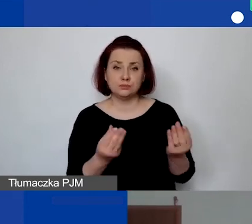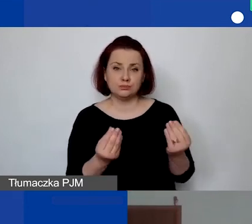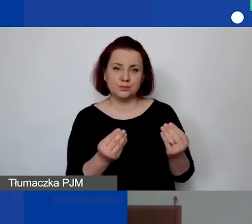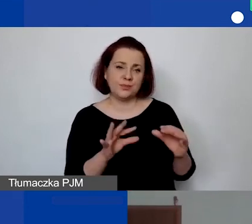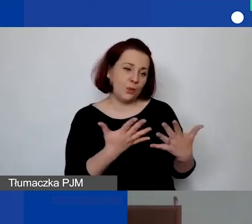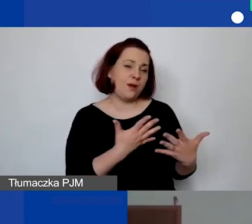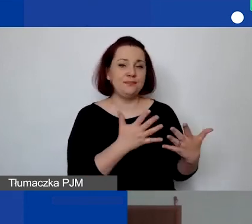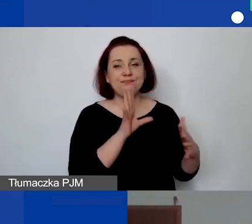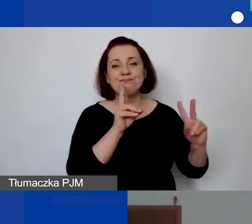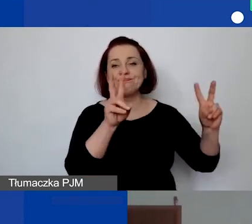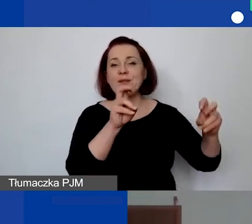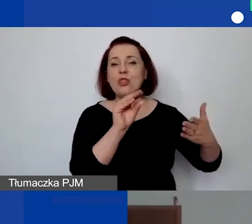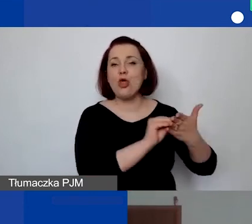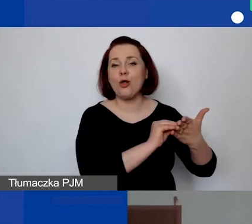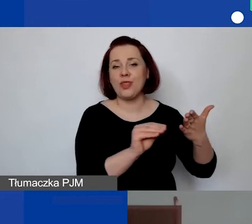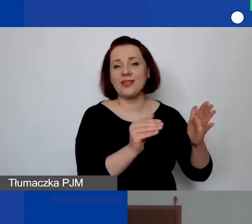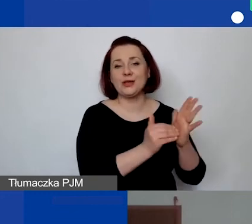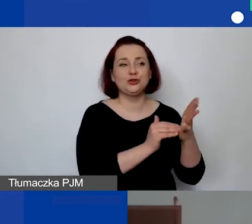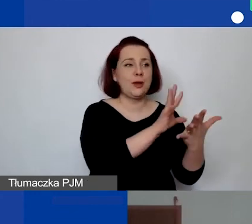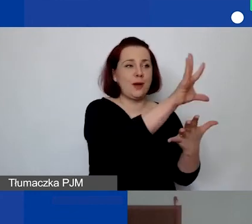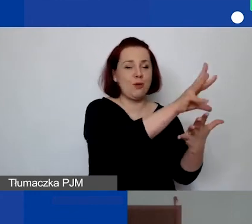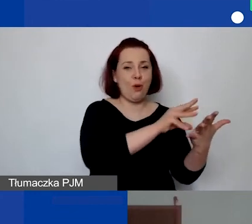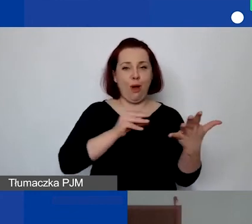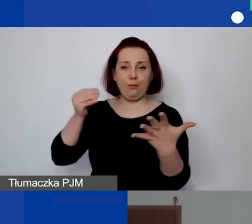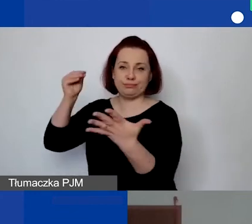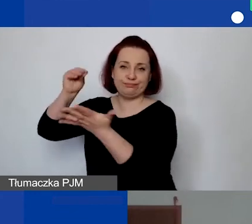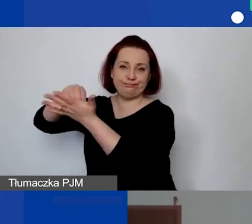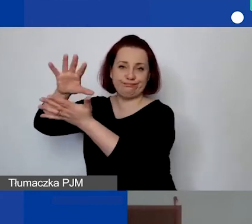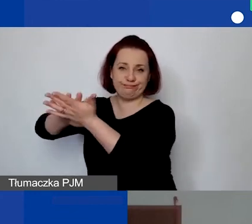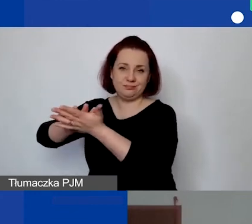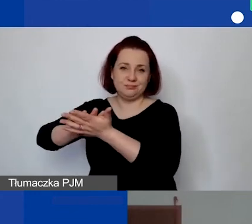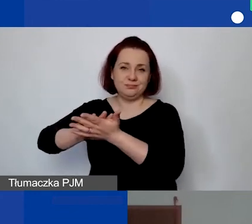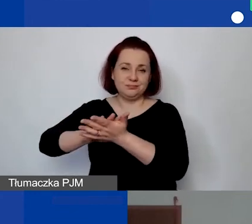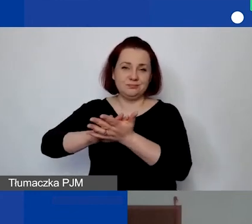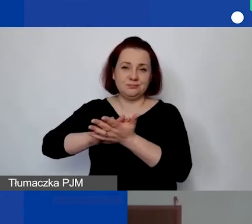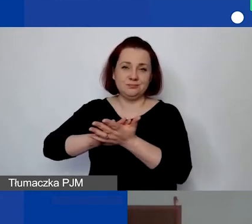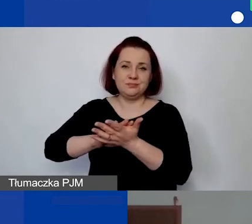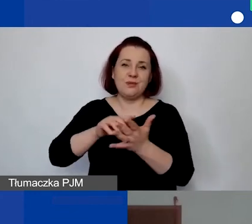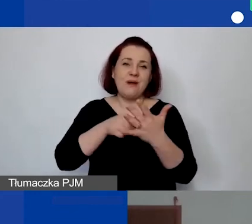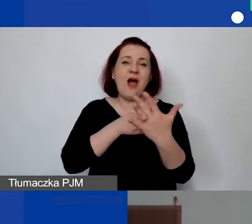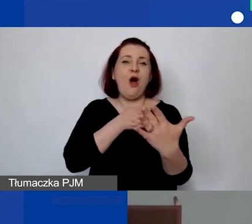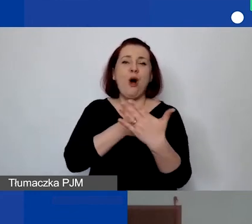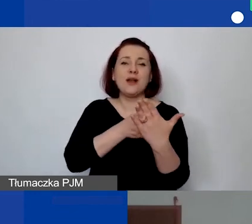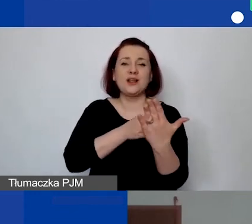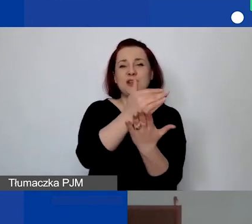i musimy zrobić copy-paste. Generator ma pewne ograniczenia techniczne, które są niezależne od nas.